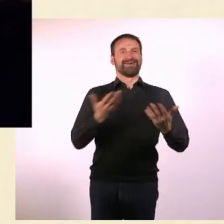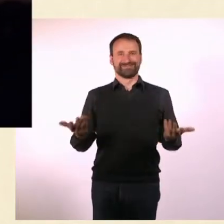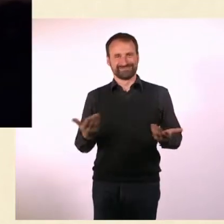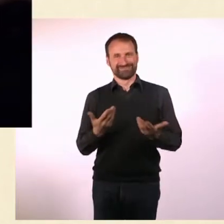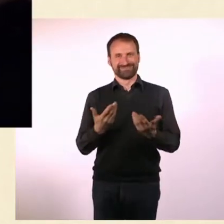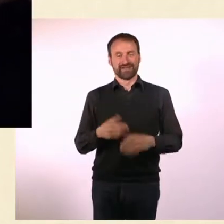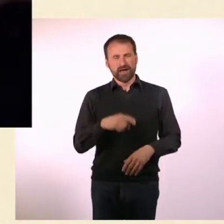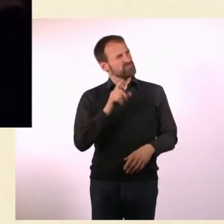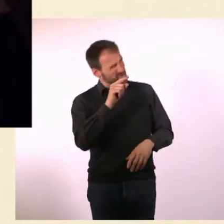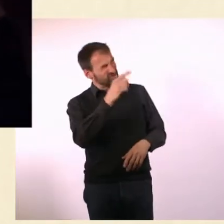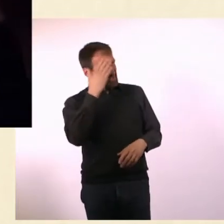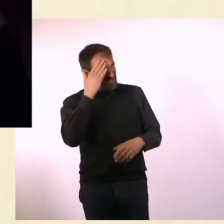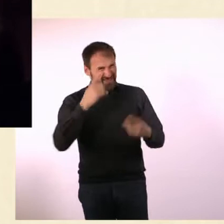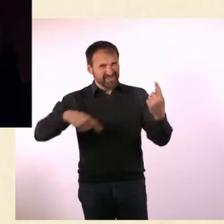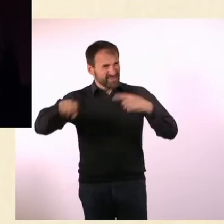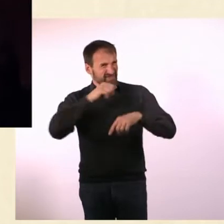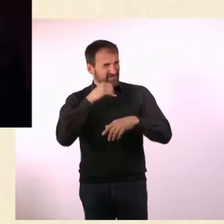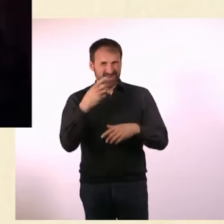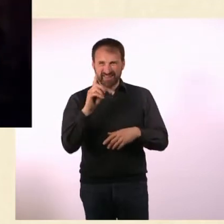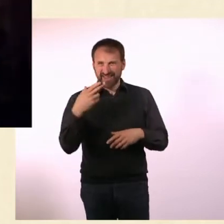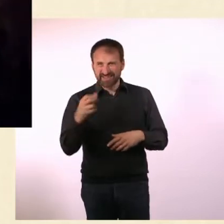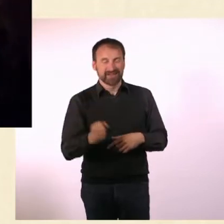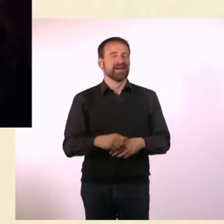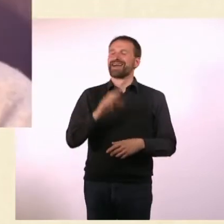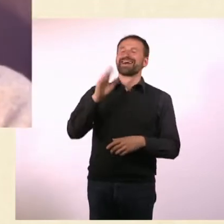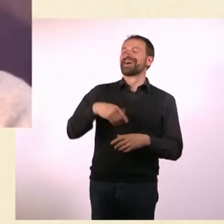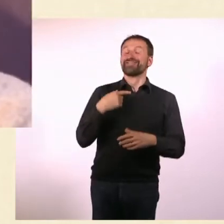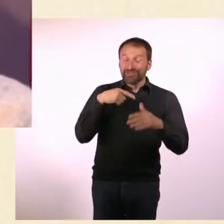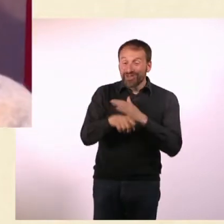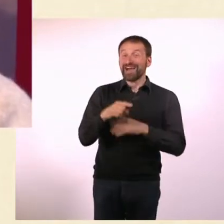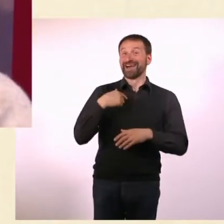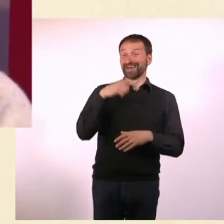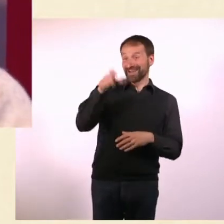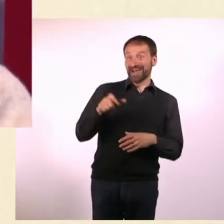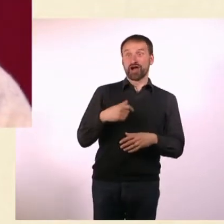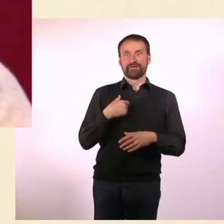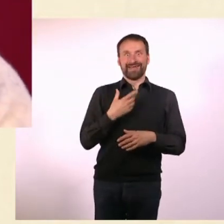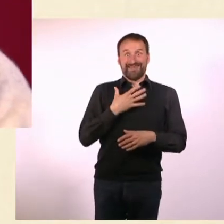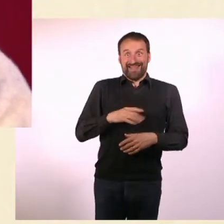Dinge zu tun, die sie eigentlich gar nicht machen wollen. Auf jeden Fall hat er Ja gesagt und das dann auch gemacht.